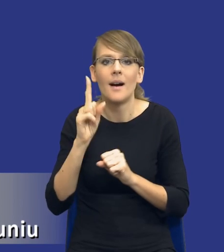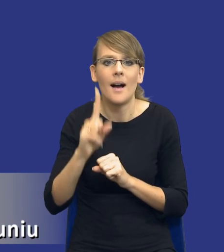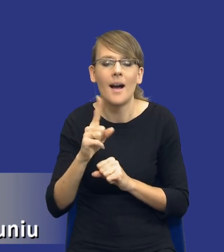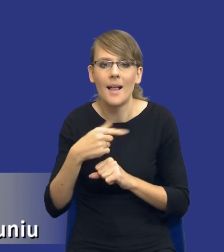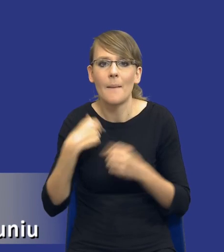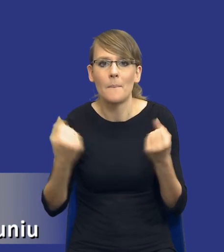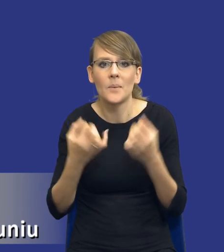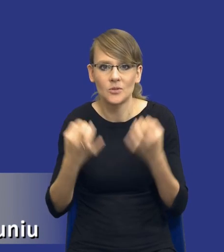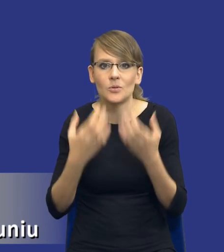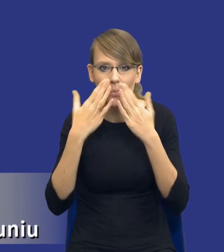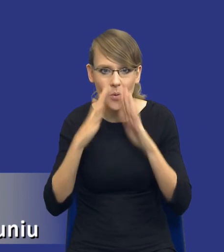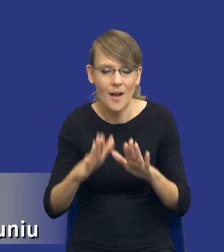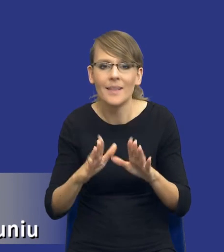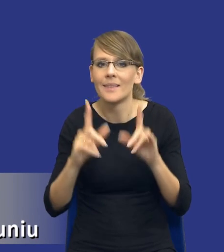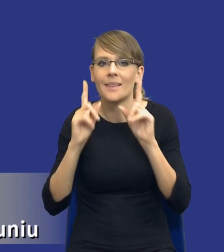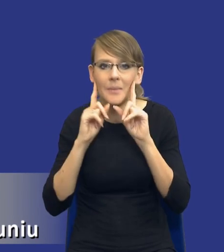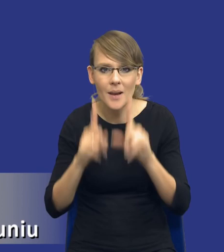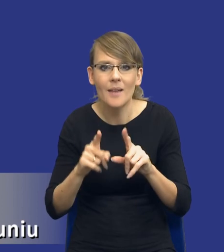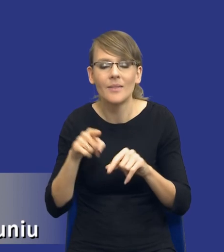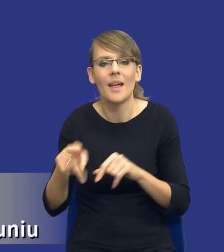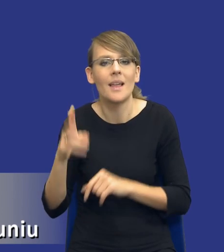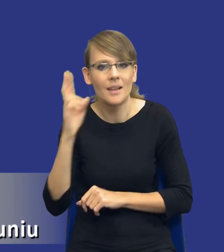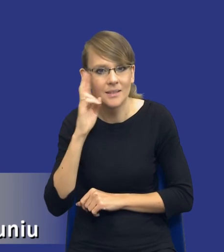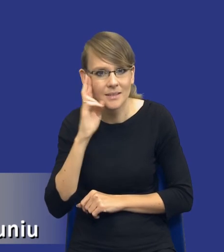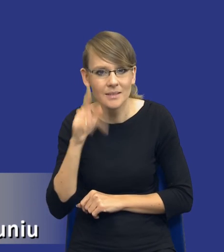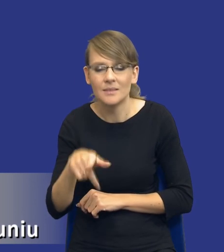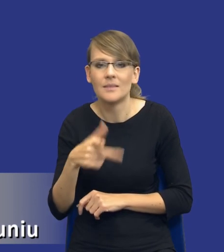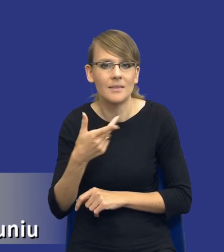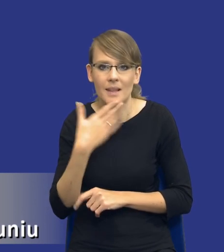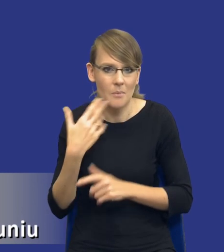Państwu dzisiaj pokazać tak naprawdę ta interpretacja nie jest taka trudna.